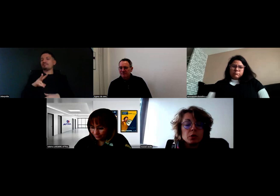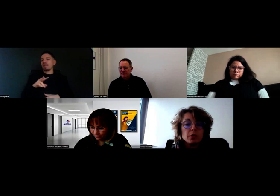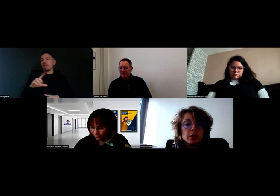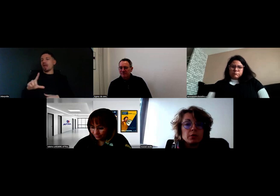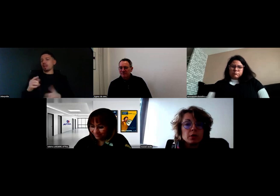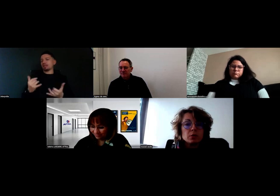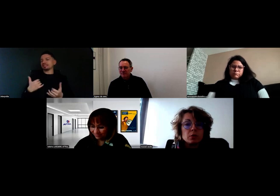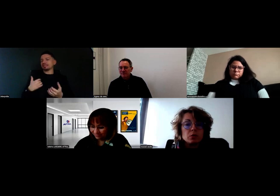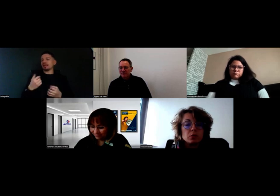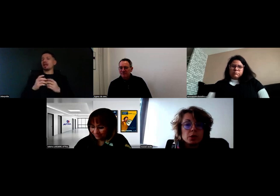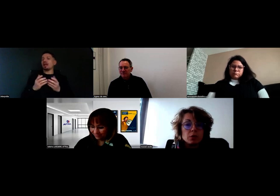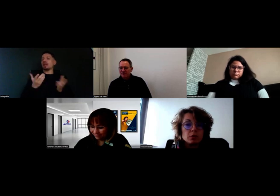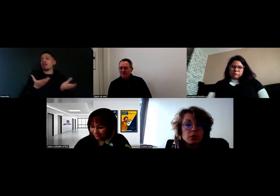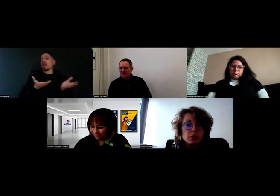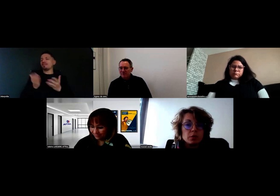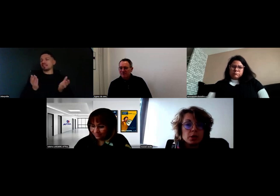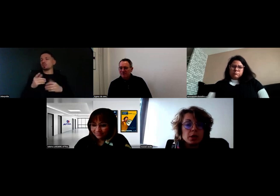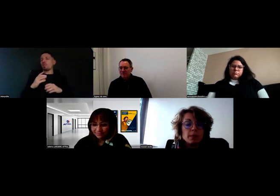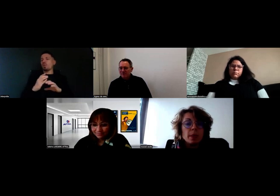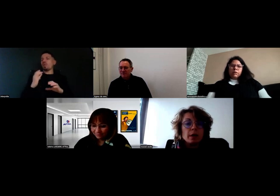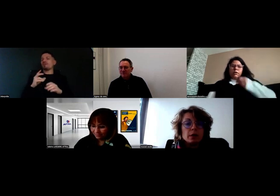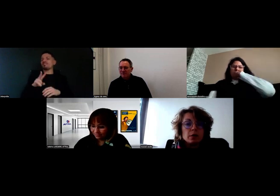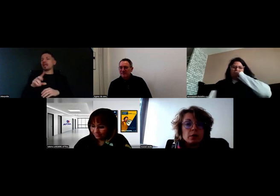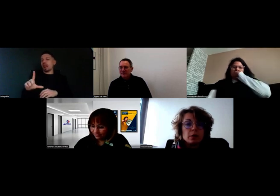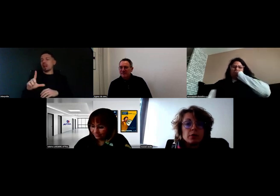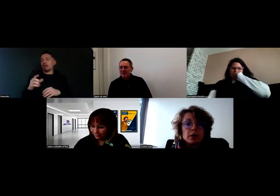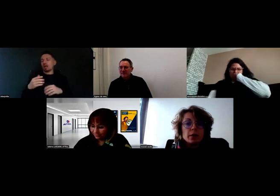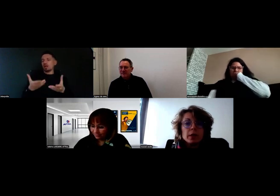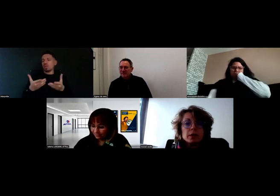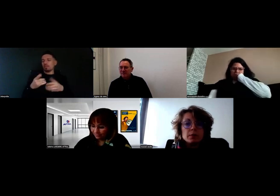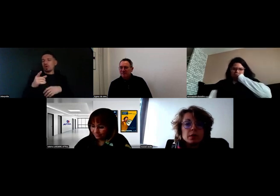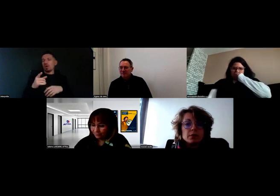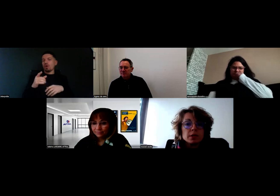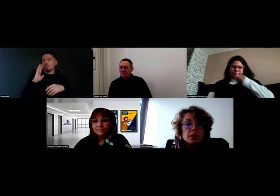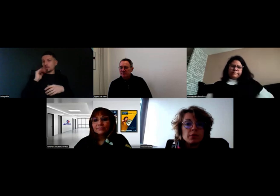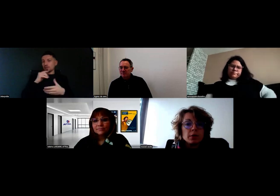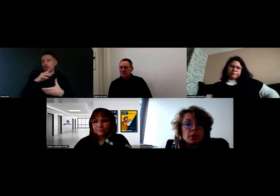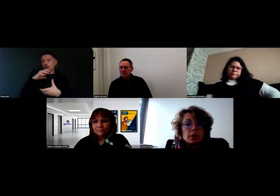Il fait les livraisons de nos clients en véhicule léger. Il fait clairement partie de mes effectifs.